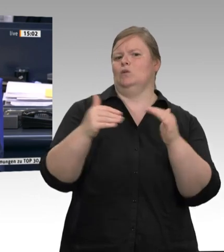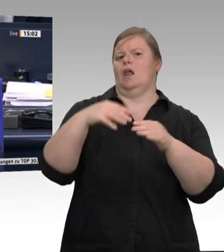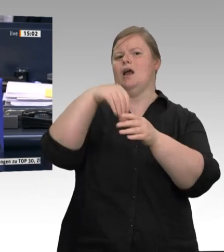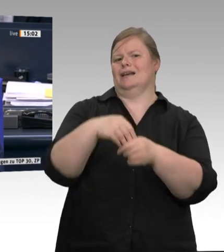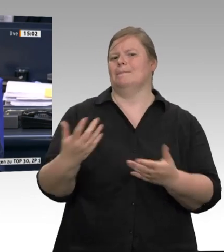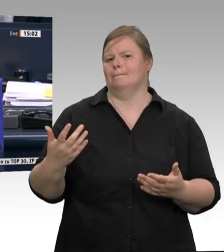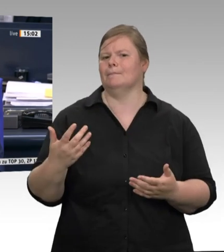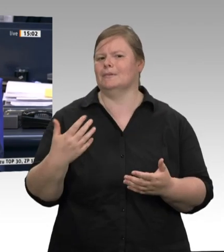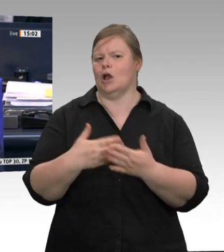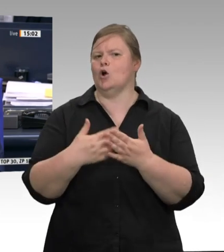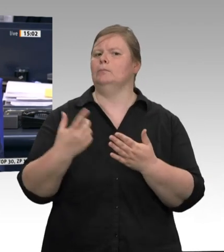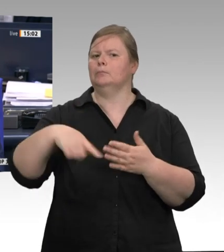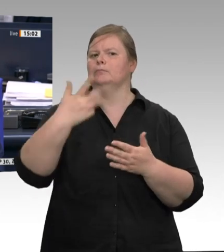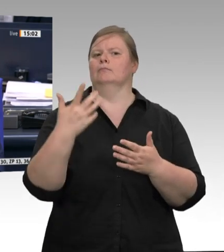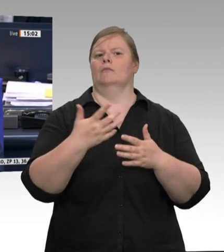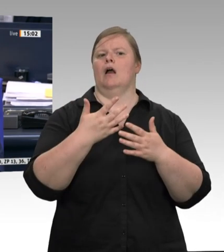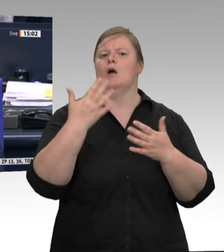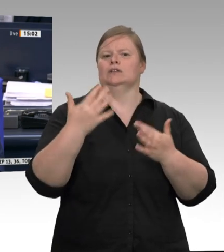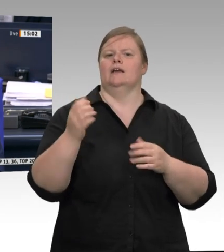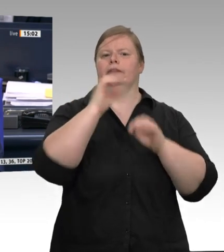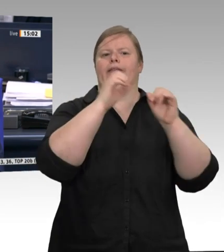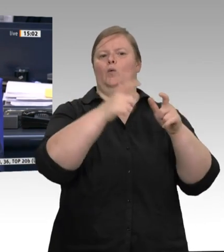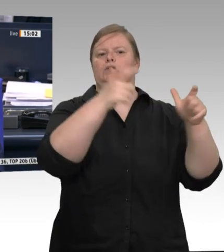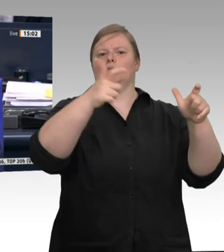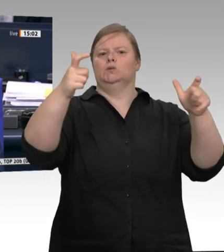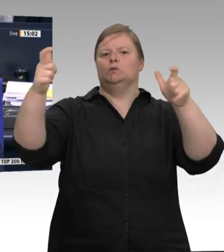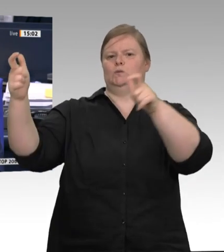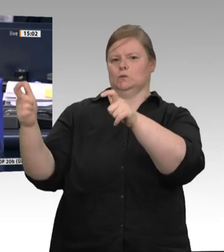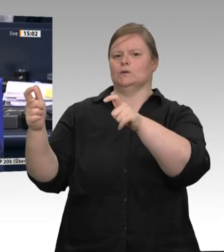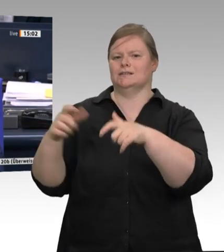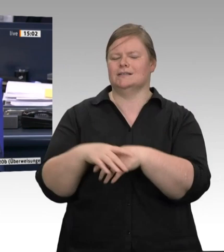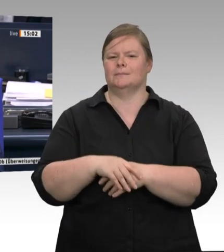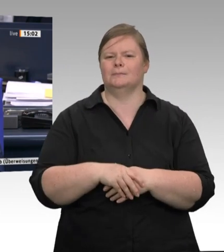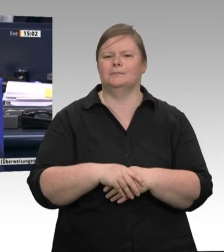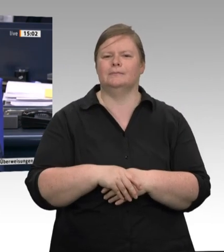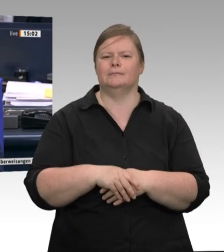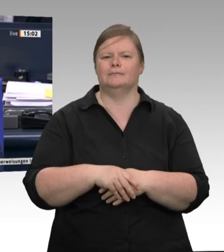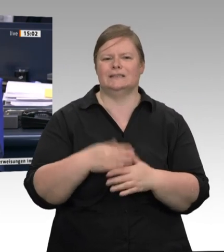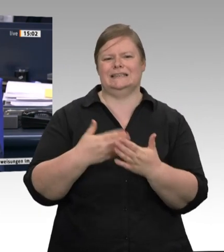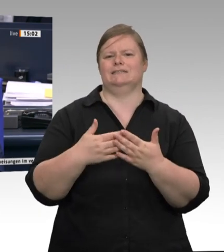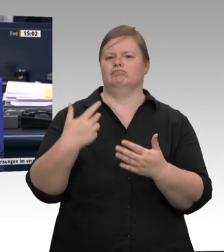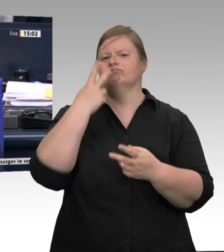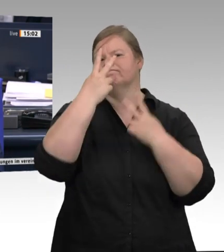Fraktion Die Linke? Ja, gerne. Ich möchte die Kolleginnen und Kollegen, die Zwischenfragen stellen, bitten, so lange stehen zu bleiben, bis